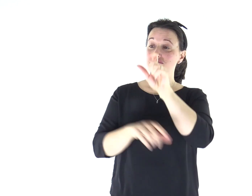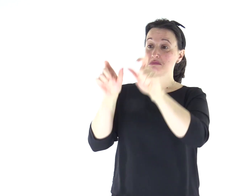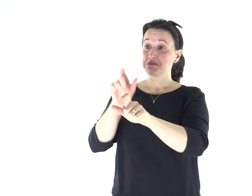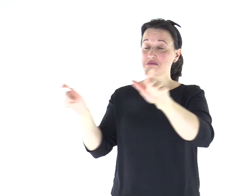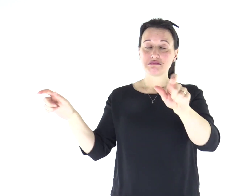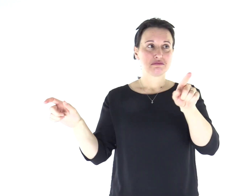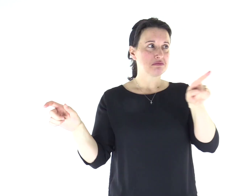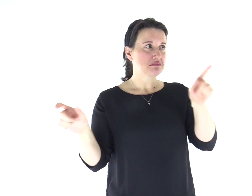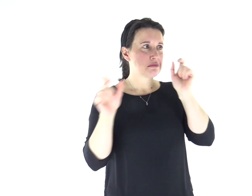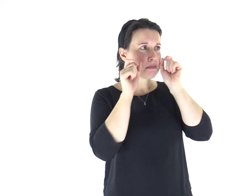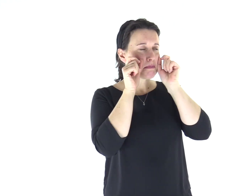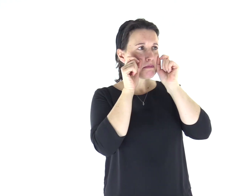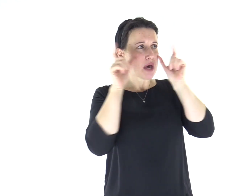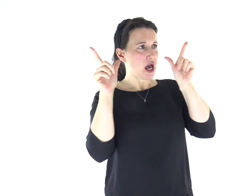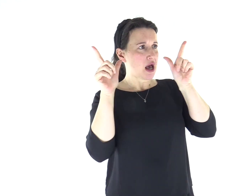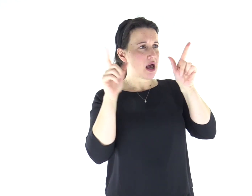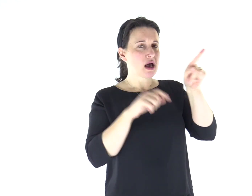Ed erano stupiti del suo insegnamento: